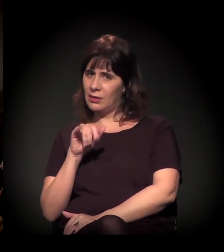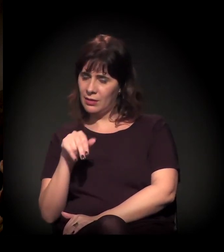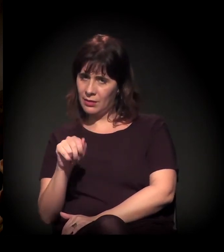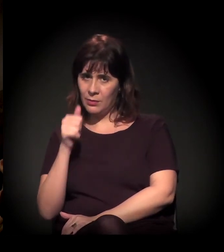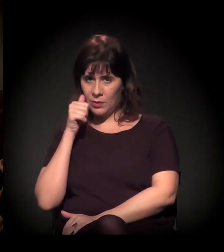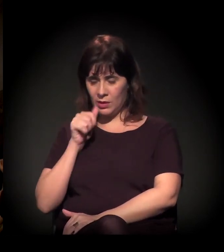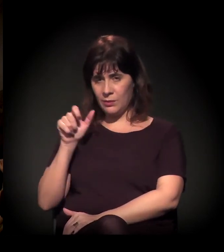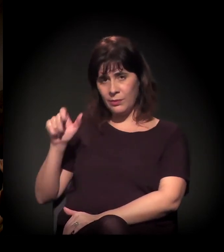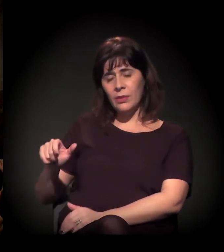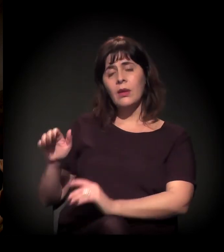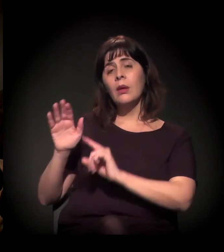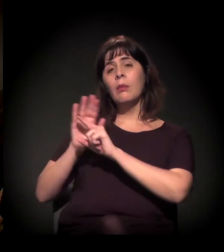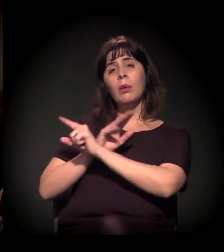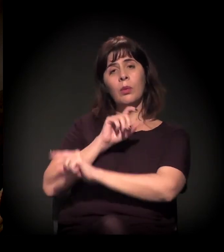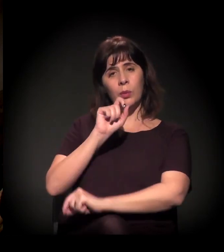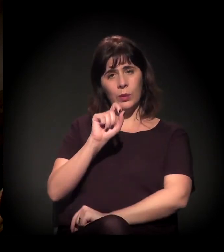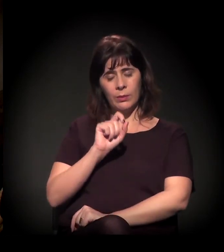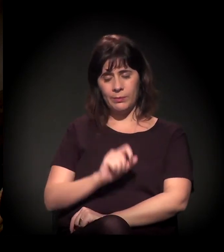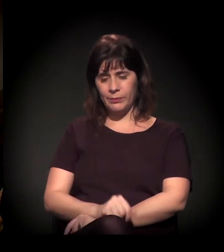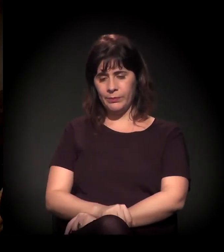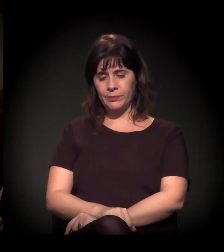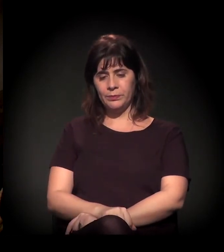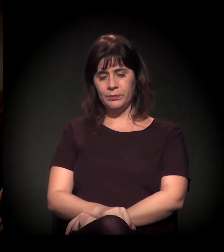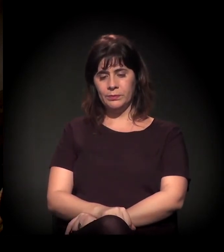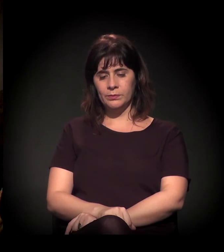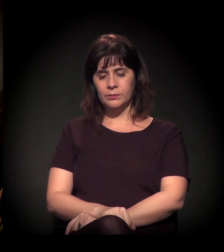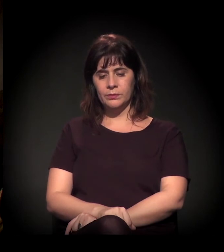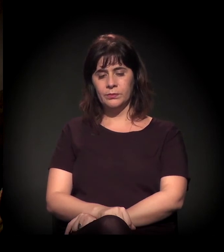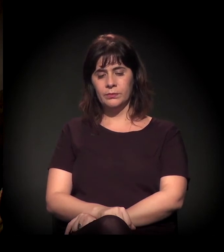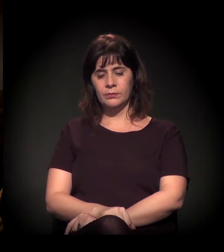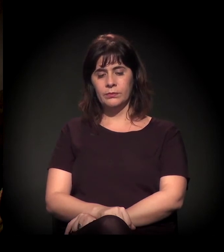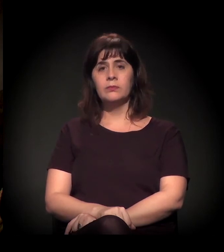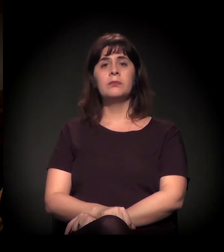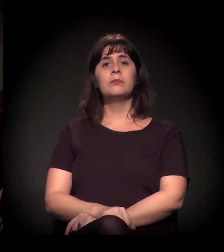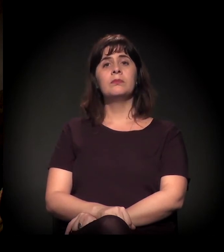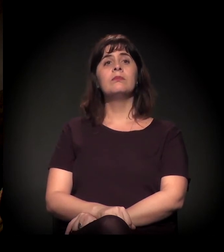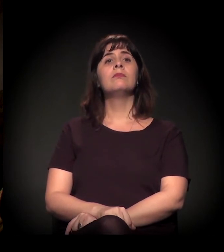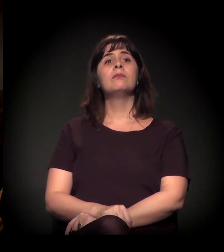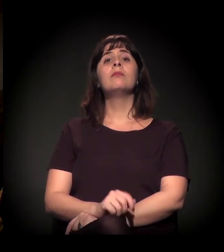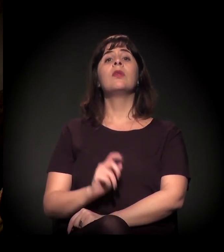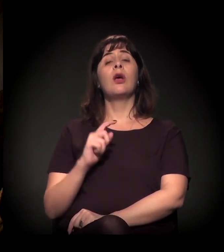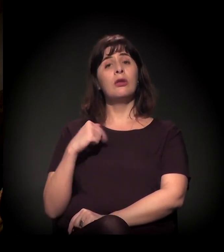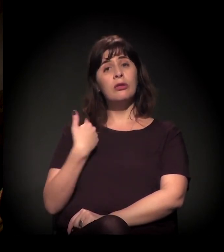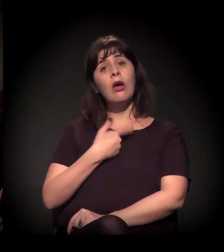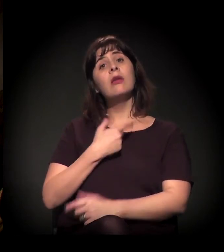Nós, que queremos auxiliar as ações do Clube de Mães do Brasil,